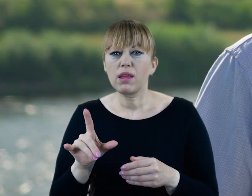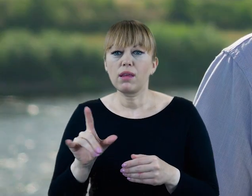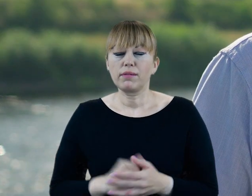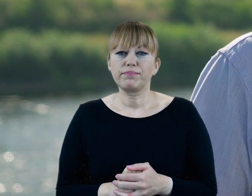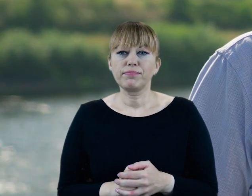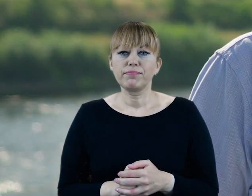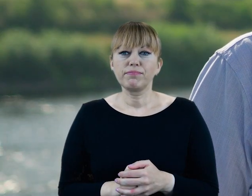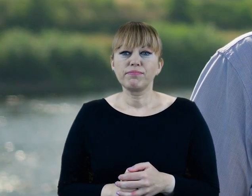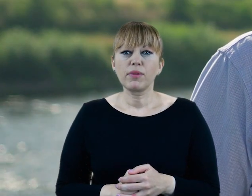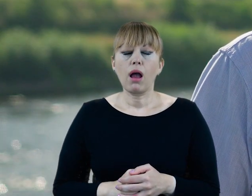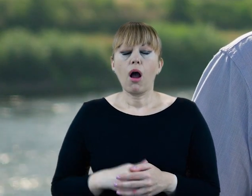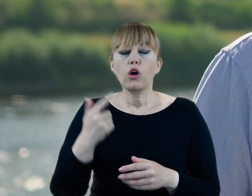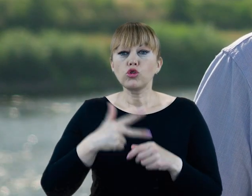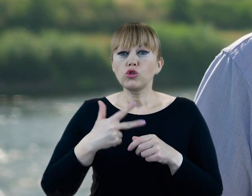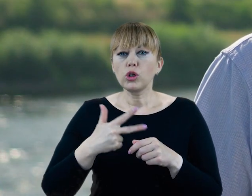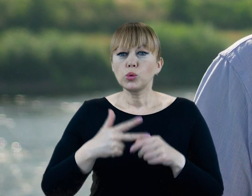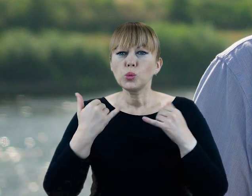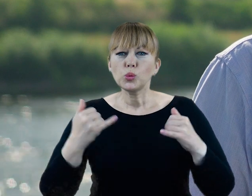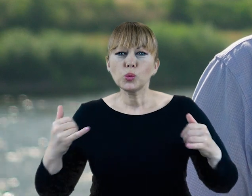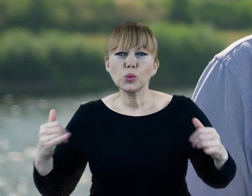Mamy tu również ponad trzydzieści różnych interesujących ssaków: